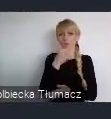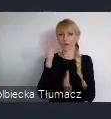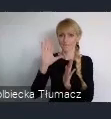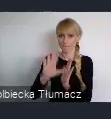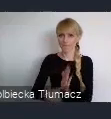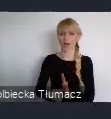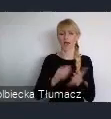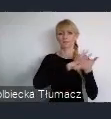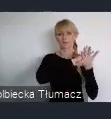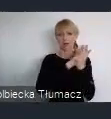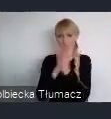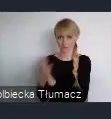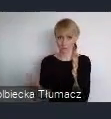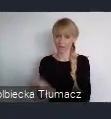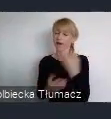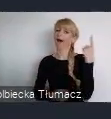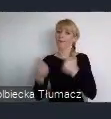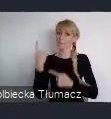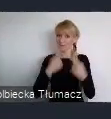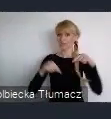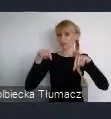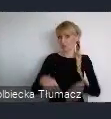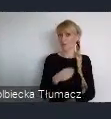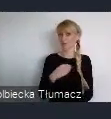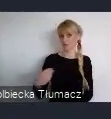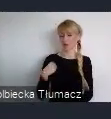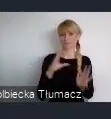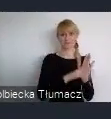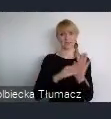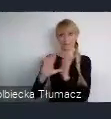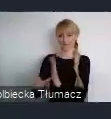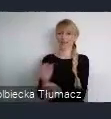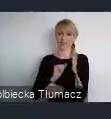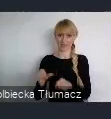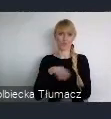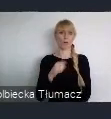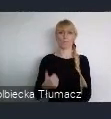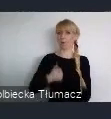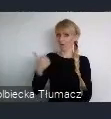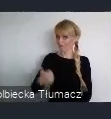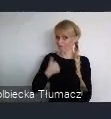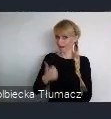Myślę, że polskie miasta mają się tutaj czym naprawdę pochwalić i mają naprawdę co pokazać.